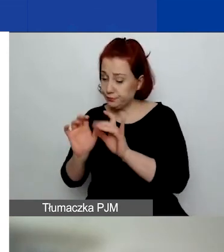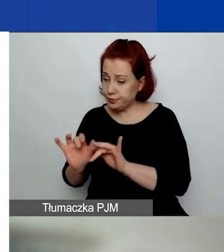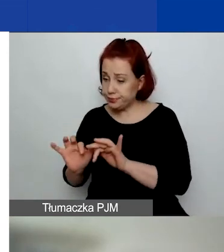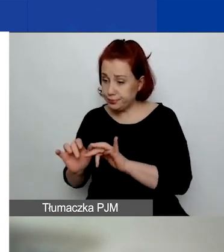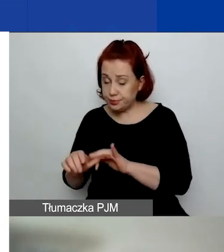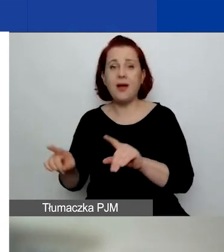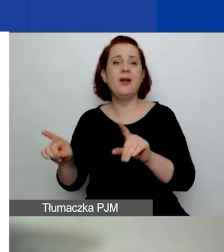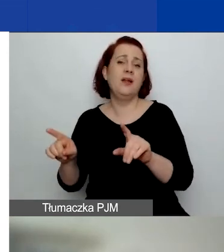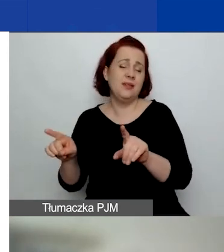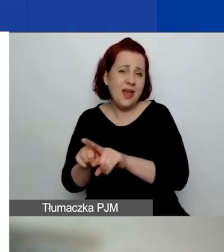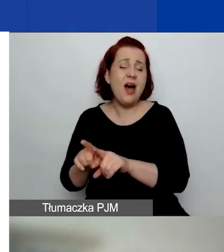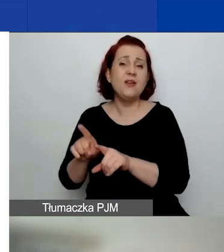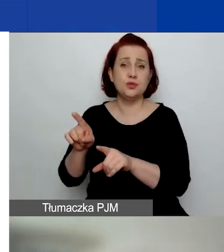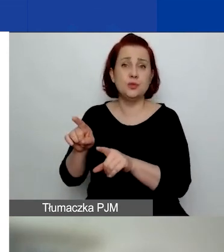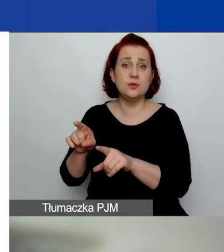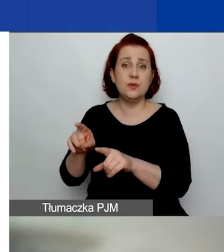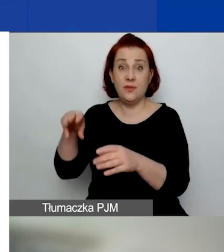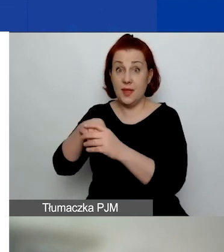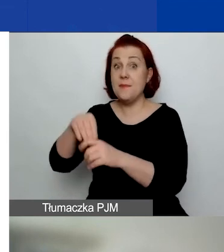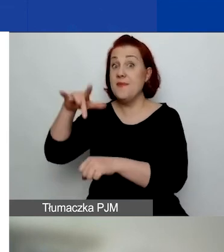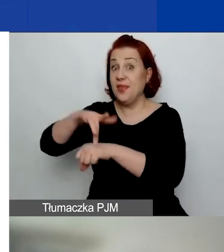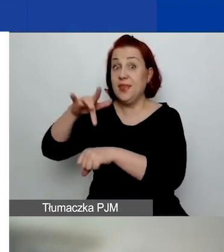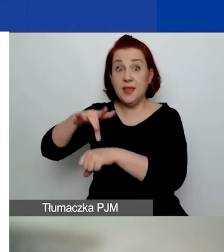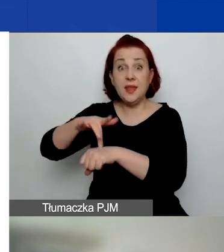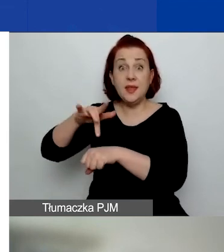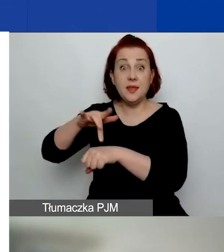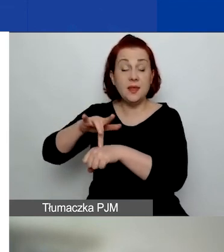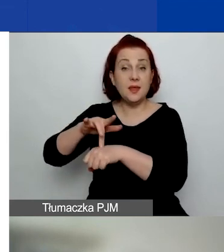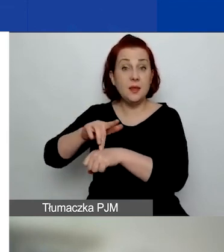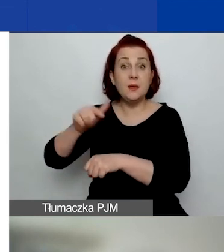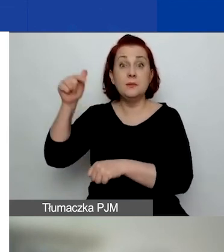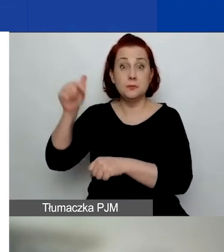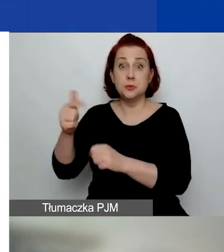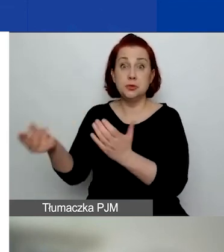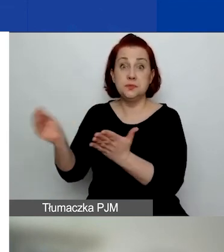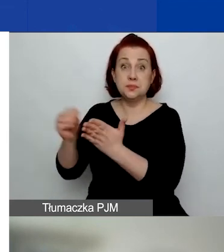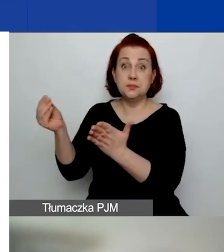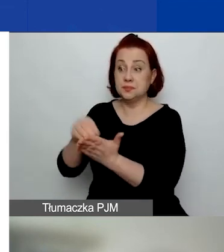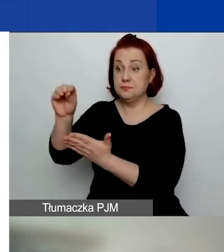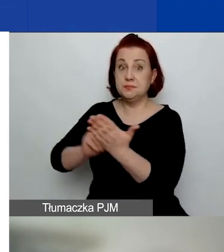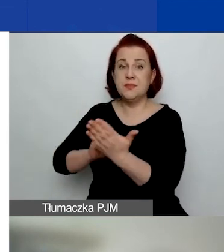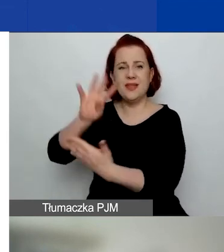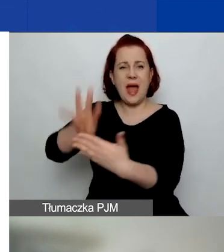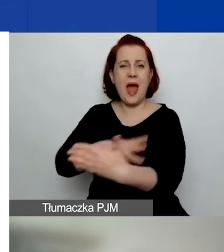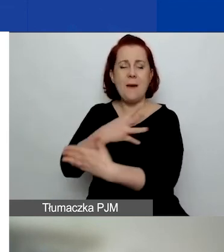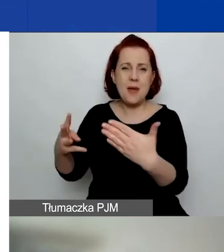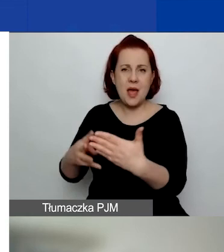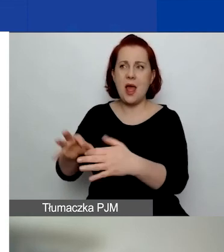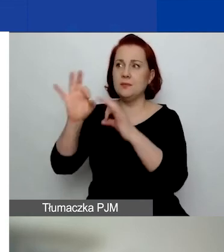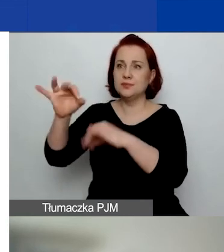w którym również te rezultaty są obecne, żeby tę tabelę rezultatów prześledzić.